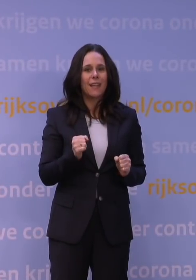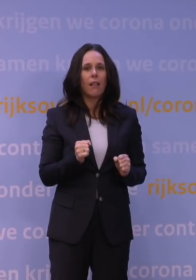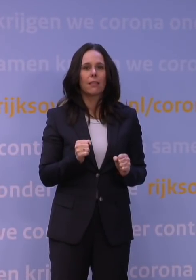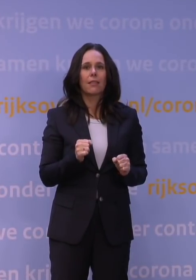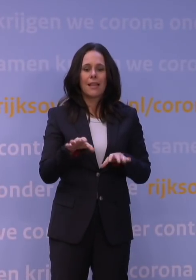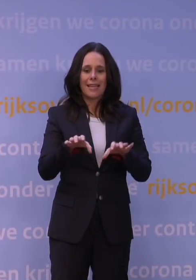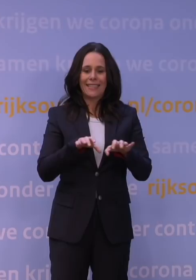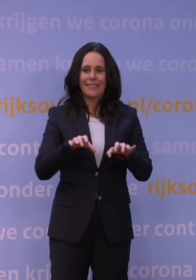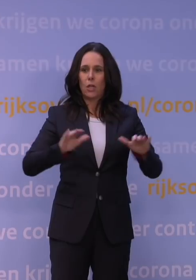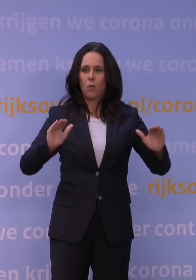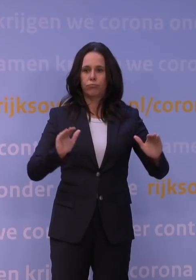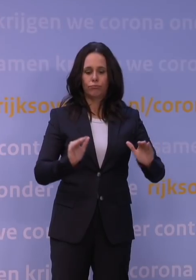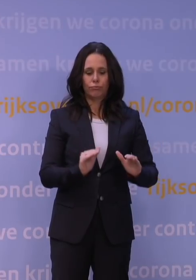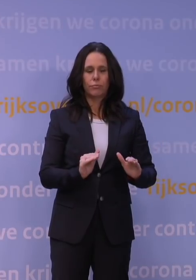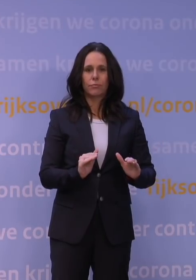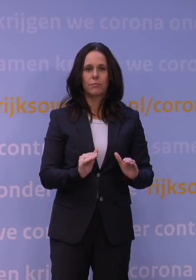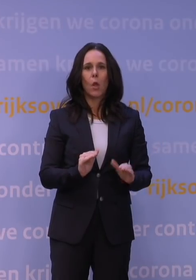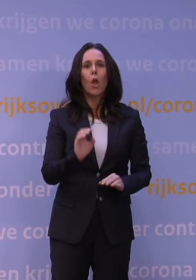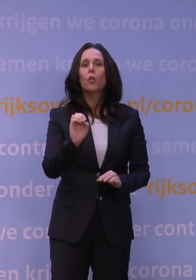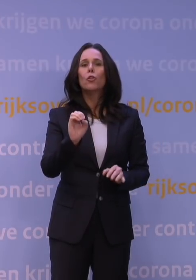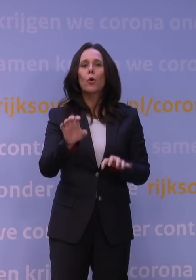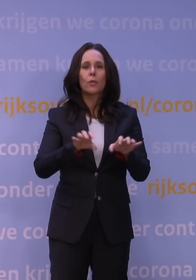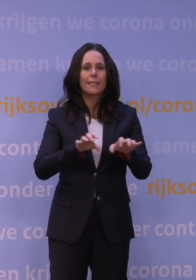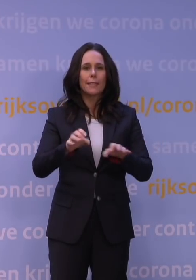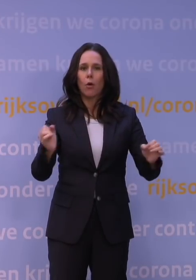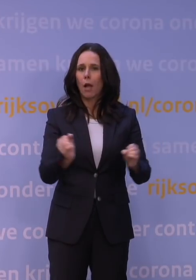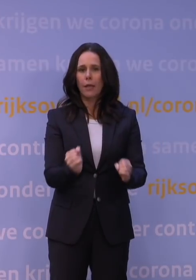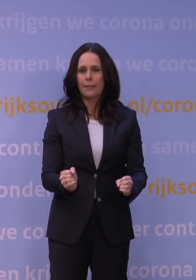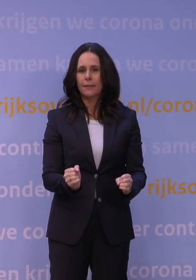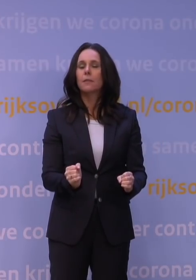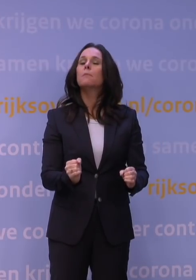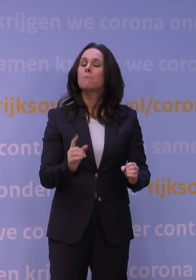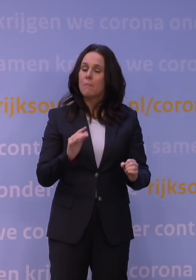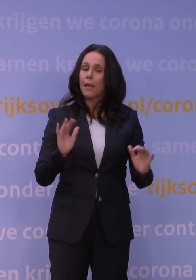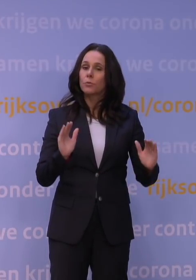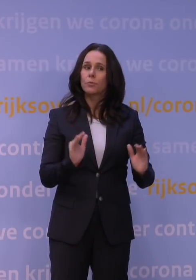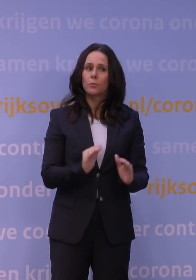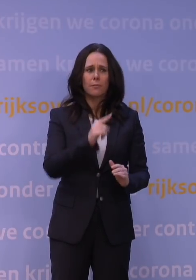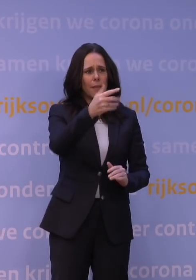We kunnen niet alles naar nul brengen, maar we kunnen het wel in belangrijke mate omlaagbrengen. Maar dan hoor ik hier